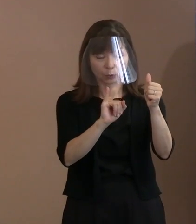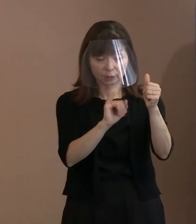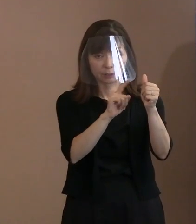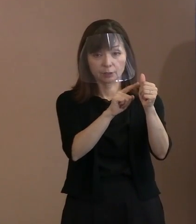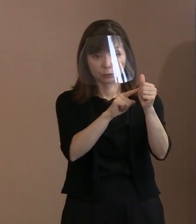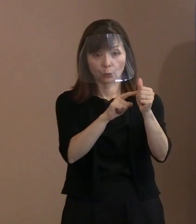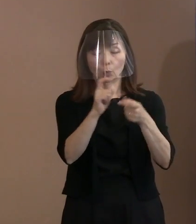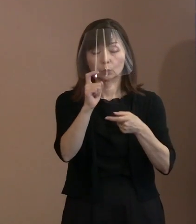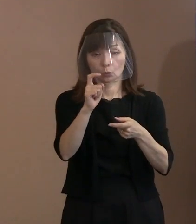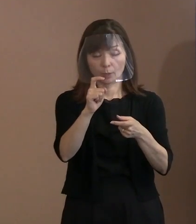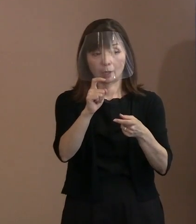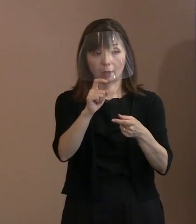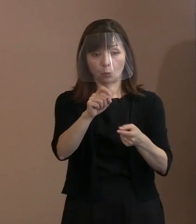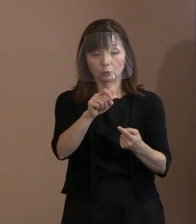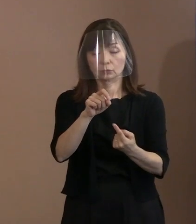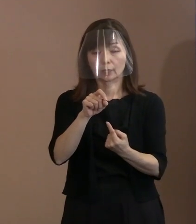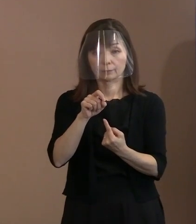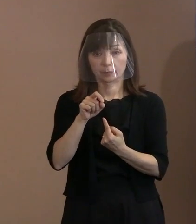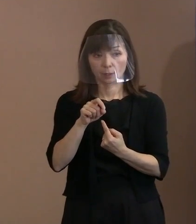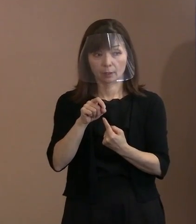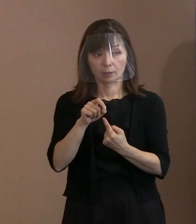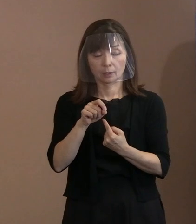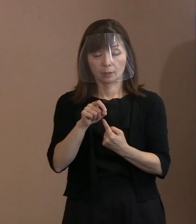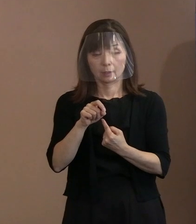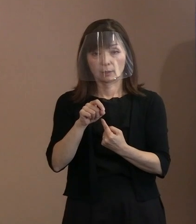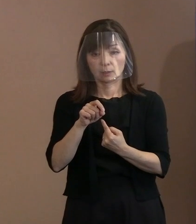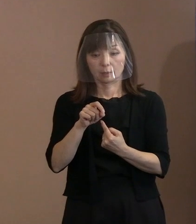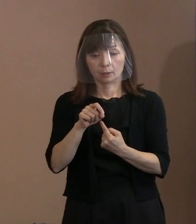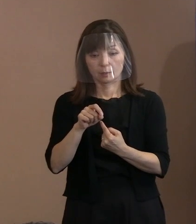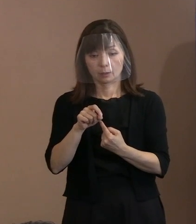やっぱり招待して直接語りかけたら